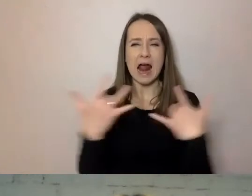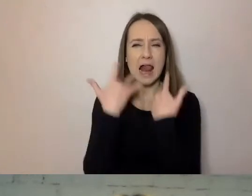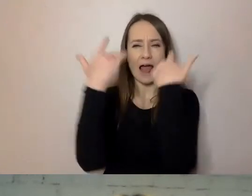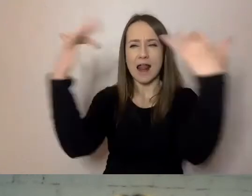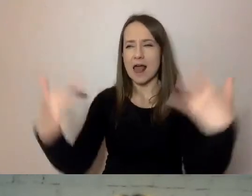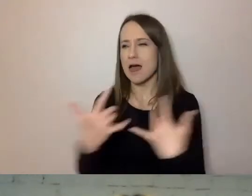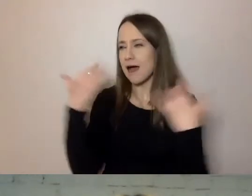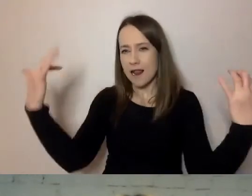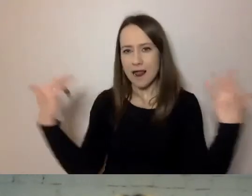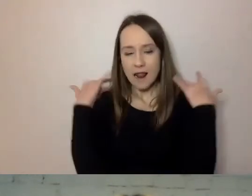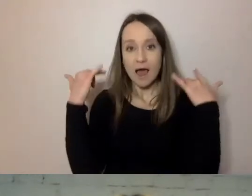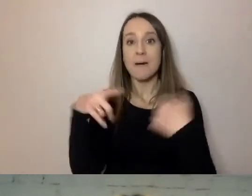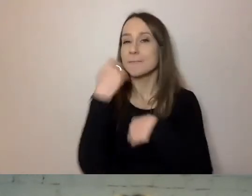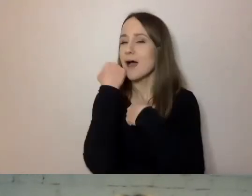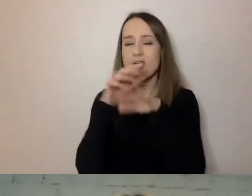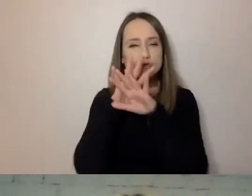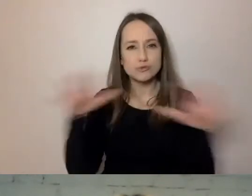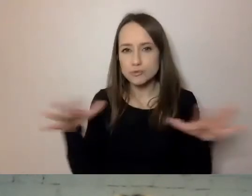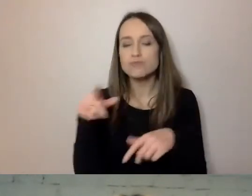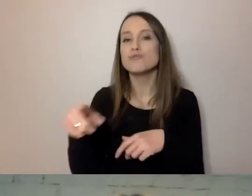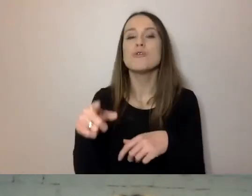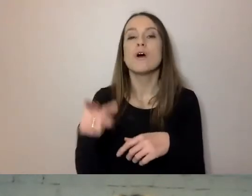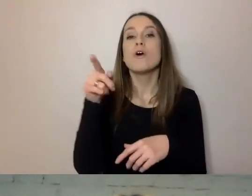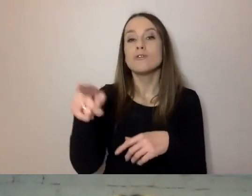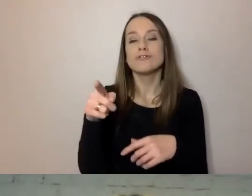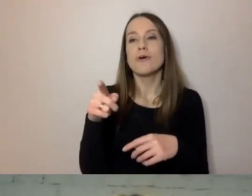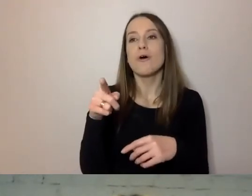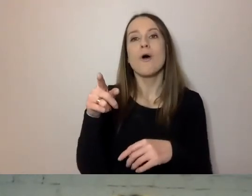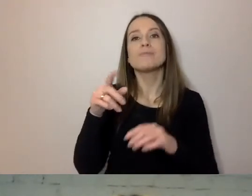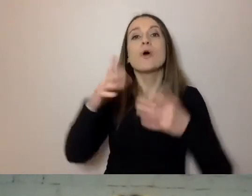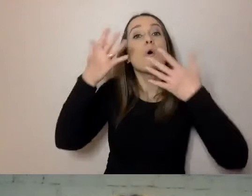to osoby, które przyjmują raczej komunikaty krótkie niż długie.